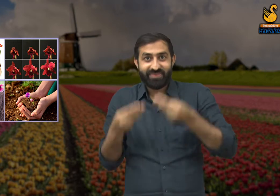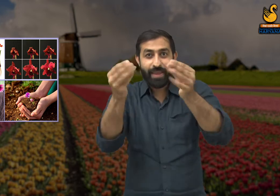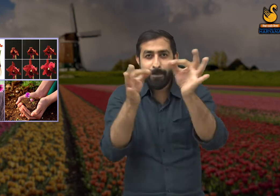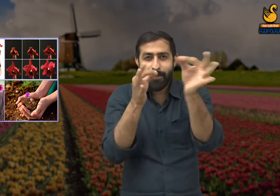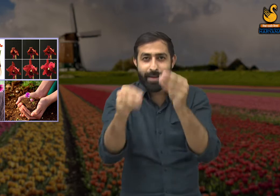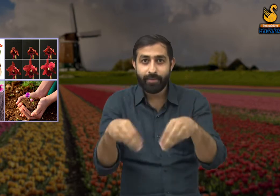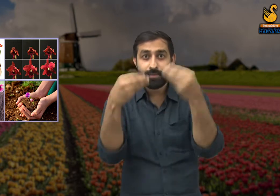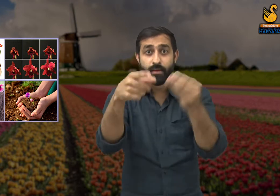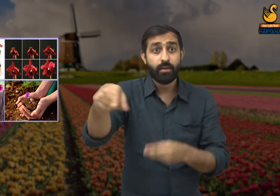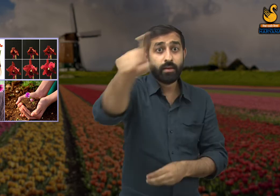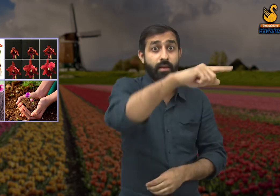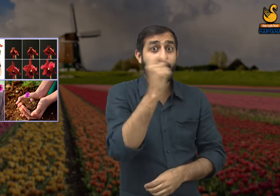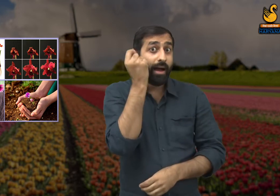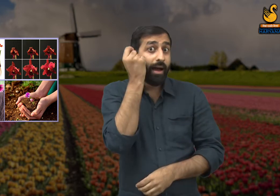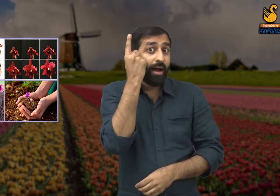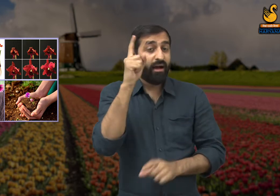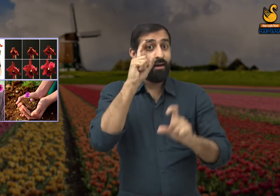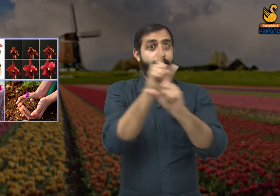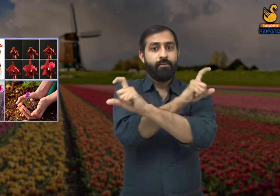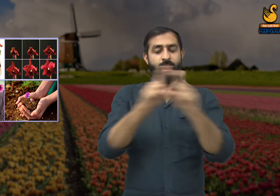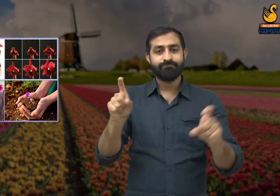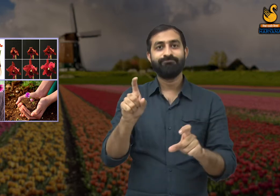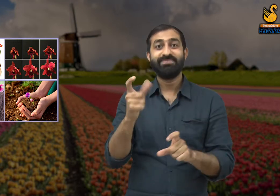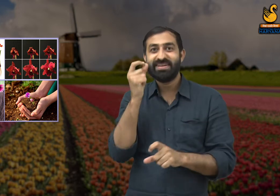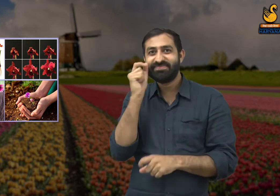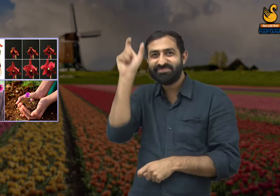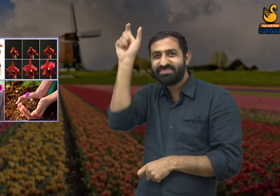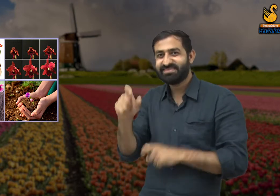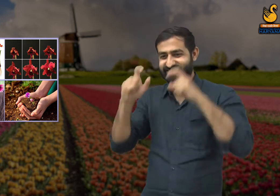यदि आप प्रकृति के सौंदर्य के बारे में जानते और समझते